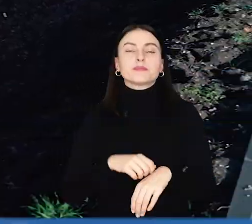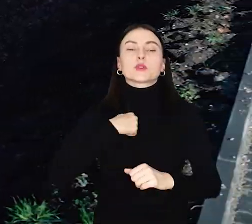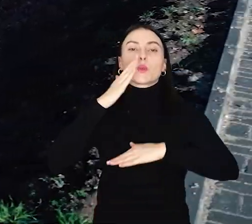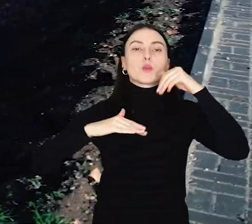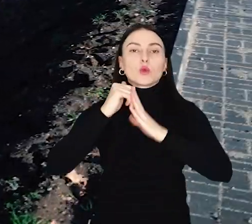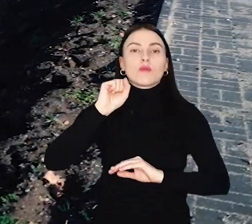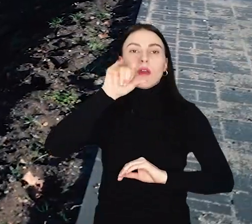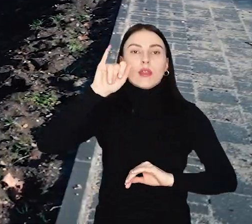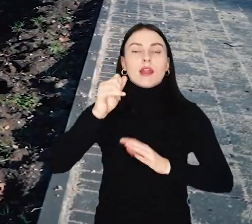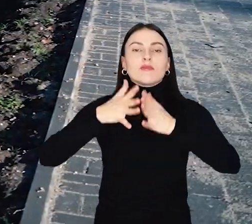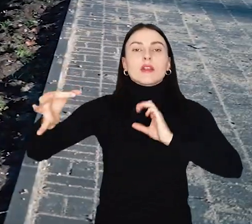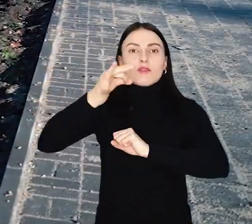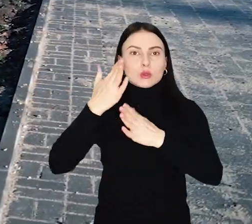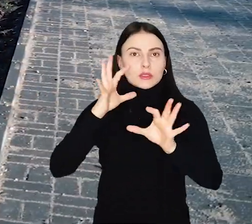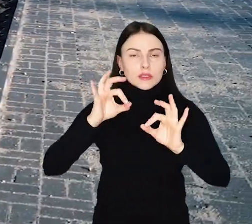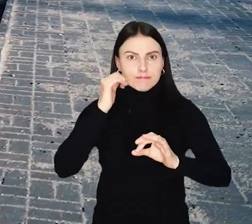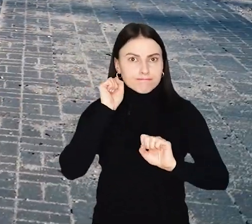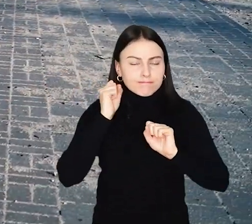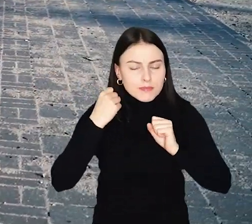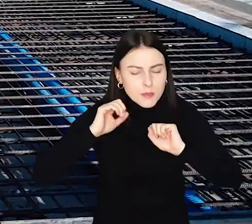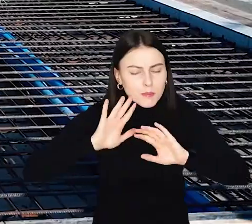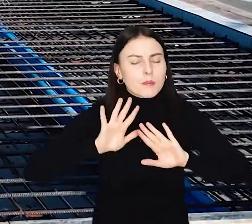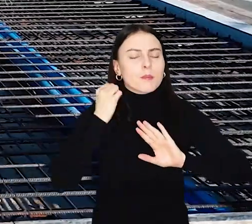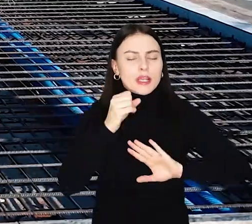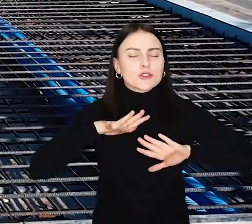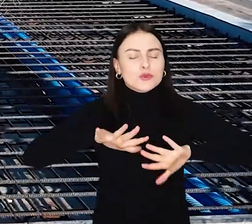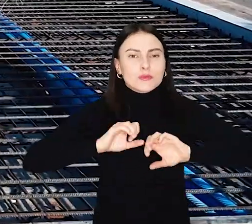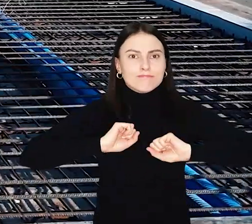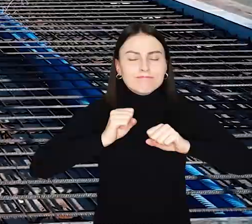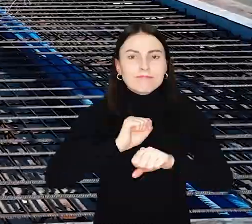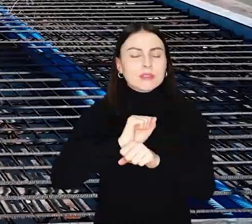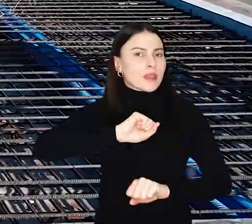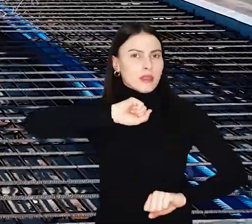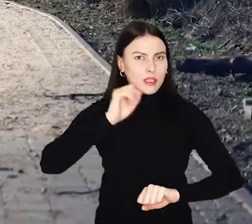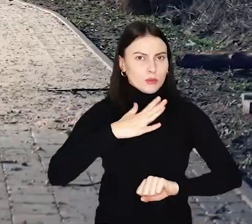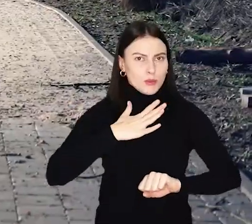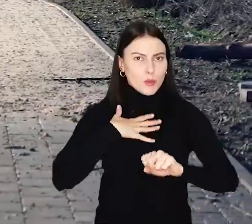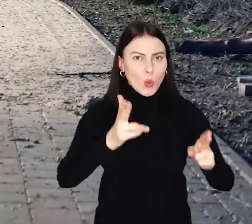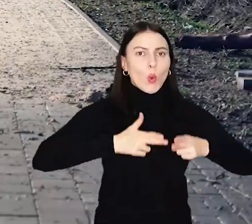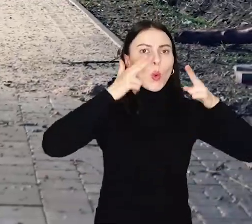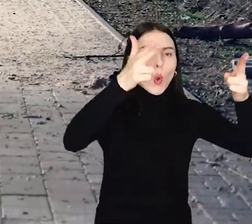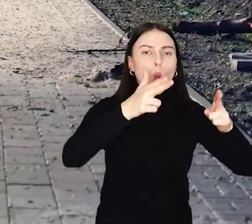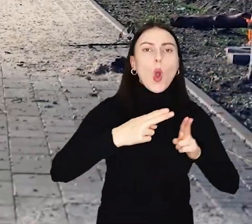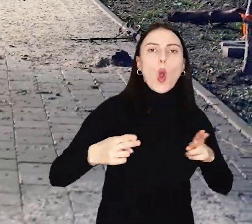Budowa alei Wielkiej Wyspy we Wrocławiu idzie pełną para. Najtrudniejszym elementem były mosty nad Odrą i nad Oławą.